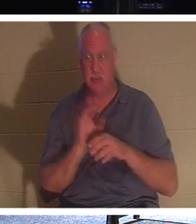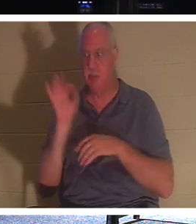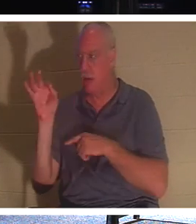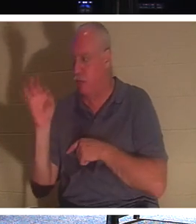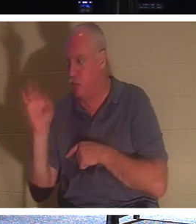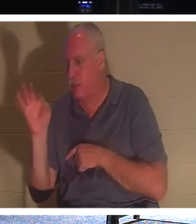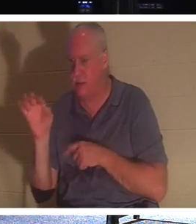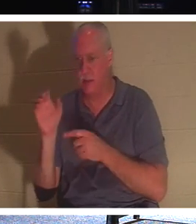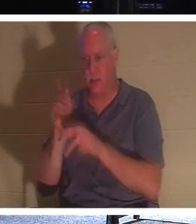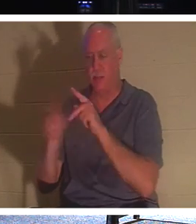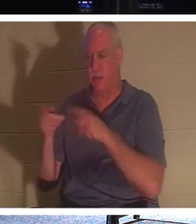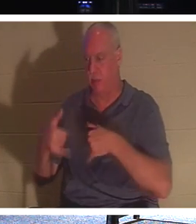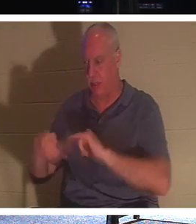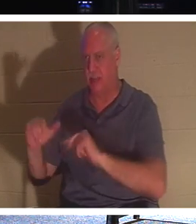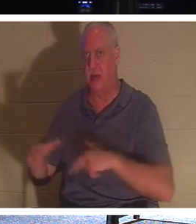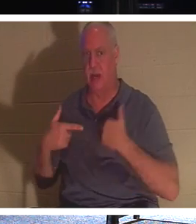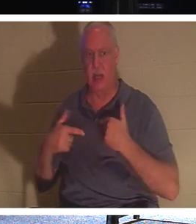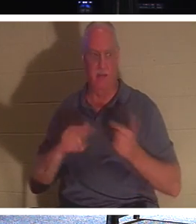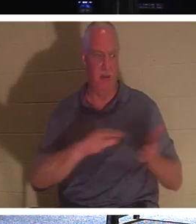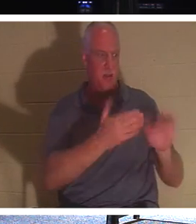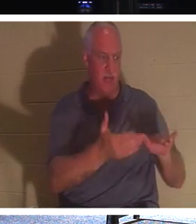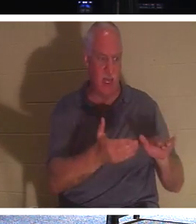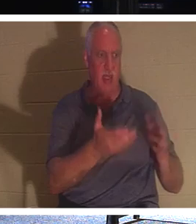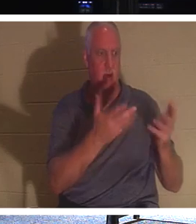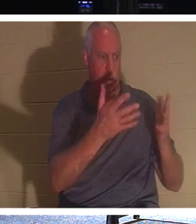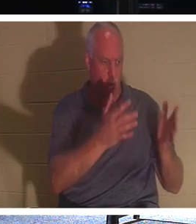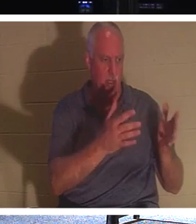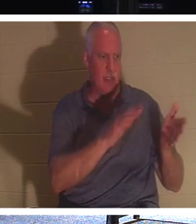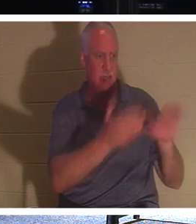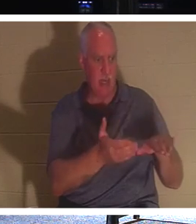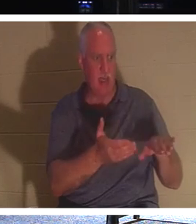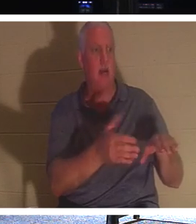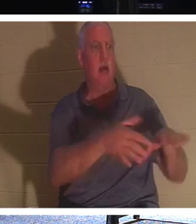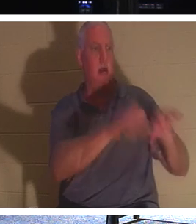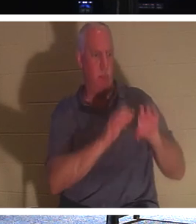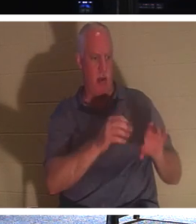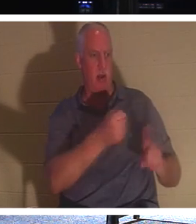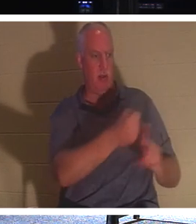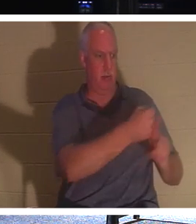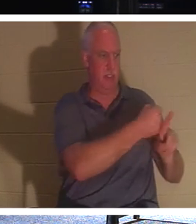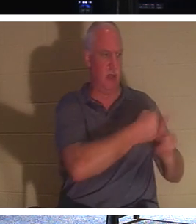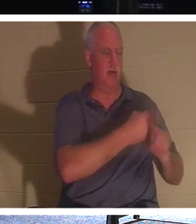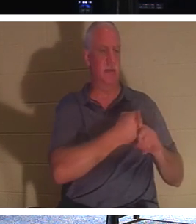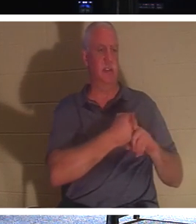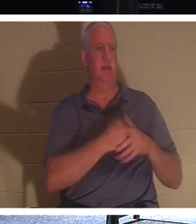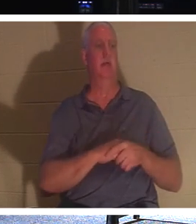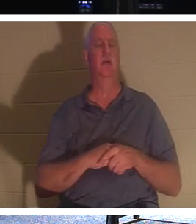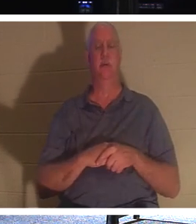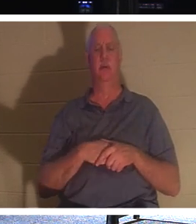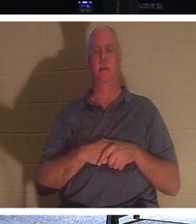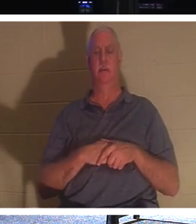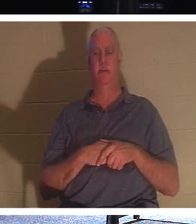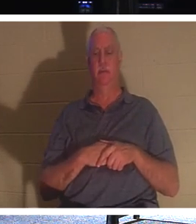. 죽은 사람이 죽은 사람을 묻게 하십시오. 아직 그리스도 안에 있지 않은 무감각한 죽은 자들은